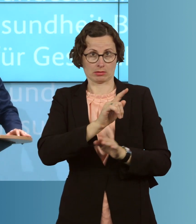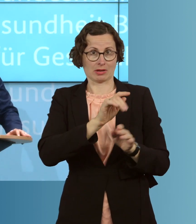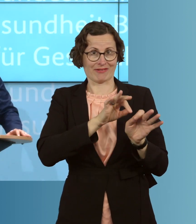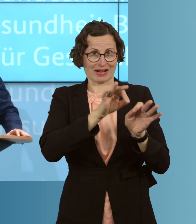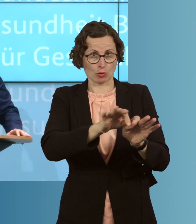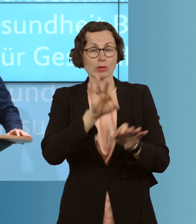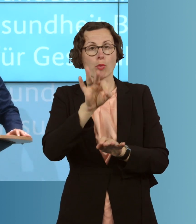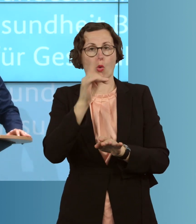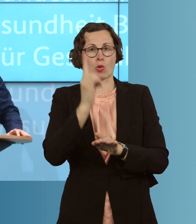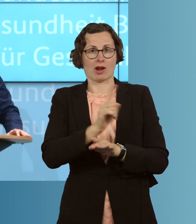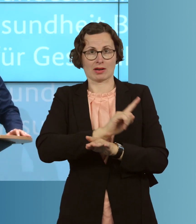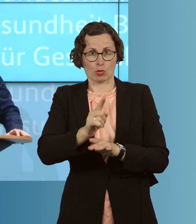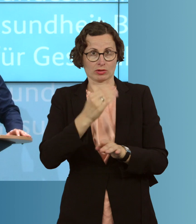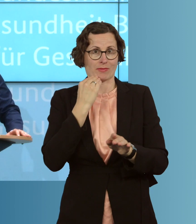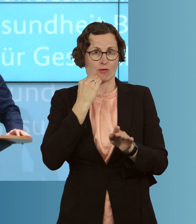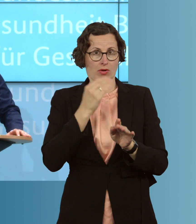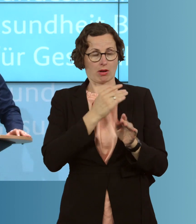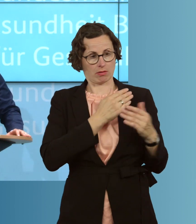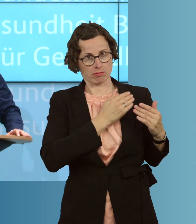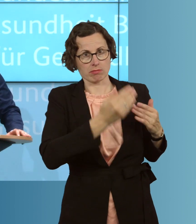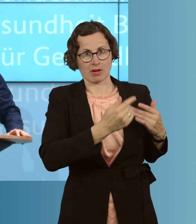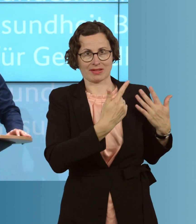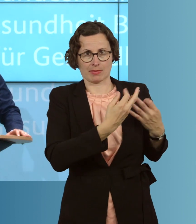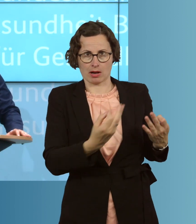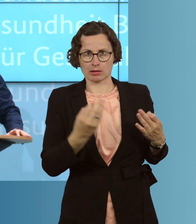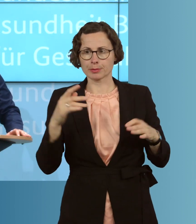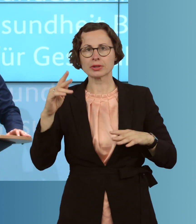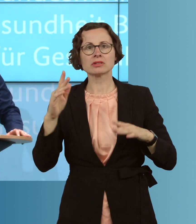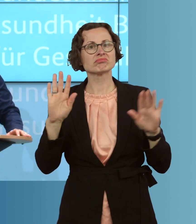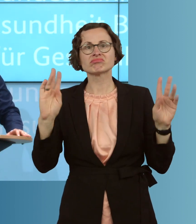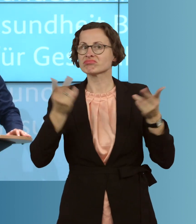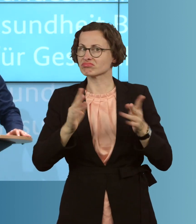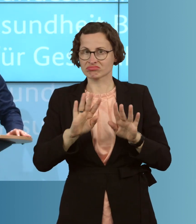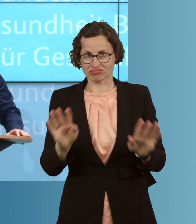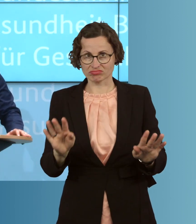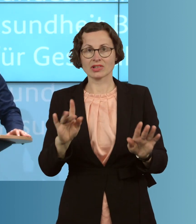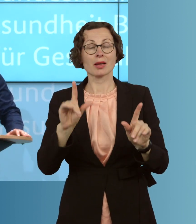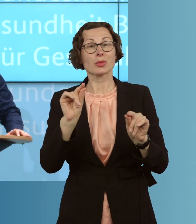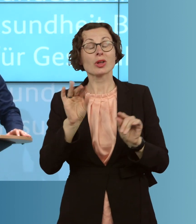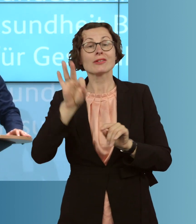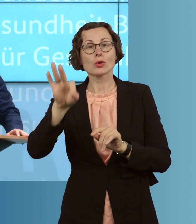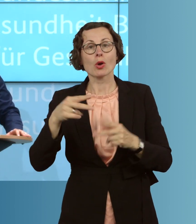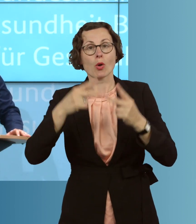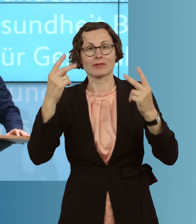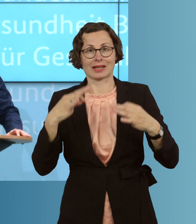in den letzten sieben Tagen gesehen haben. Und das macht eben sehr, sehr deutlich, dass auch die Herausforderungen für den öffentlichen Gesundheitsdienst